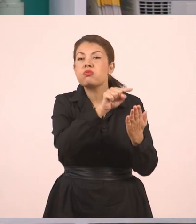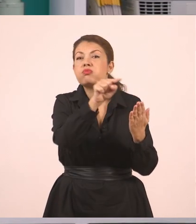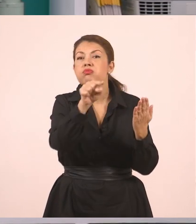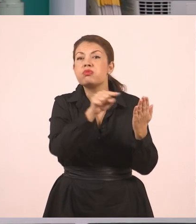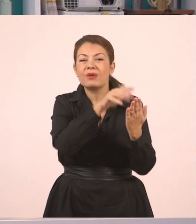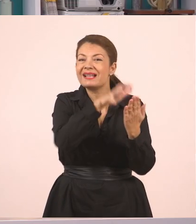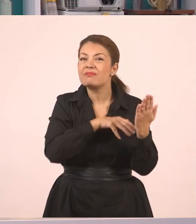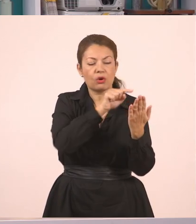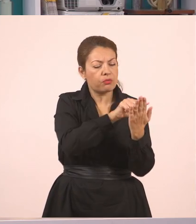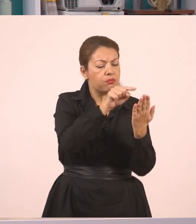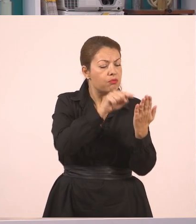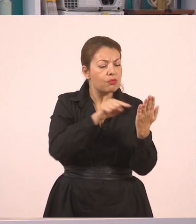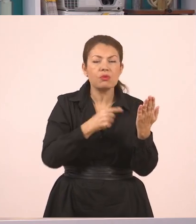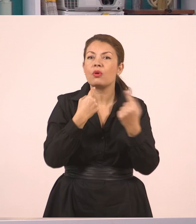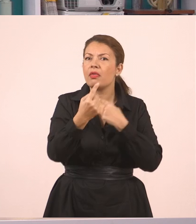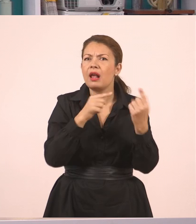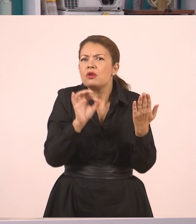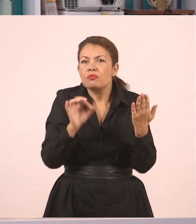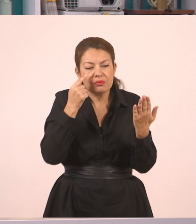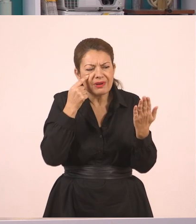στα οποία υπάρχει αυτός ο διάλογος που σας αναφέρω τώρα.